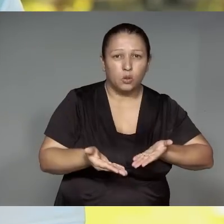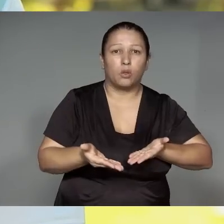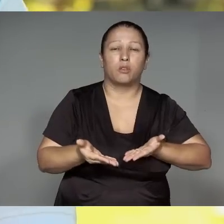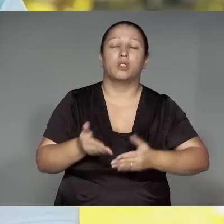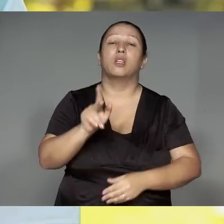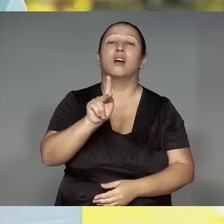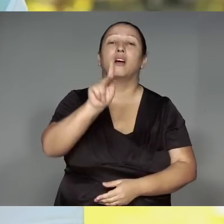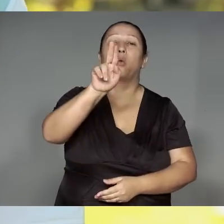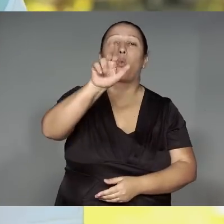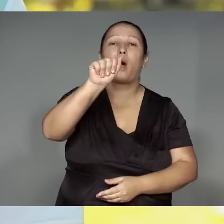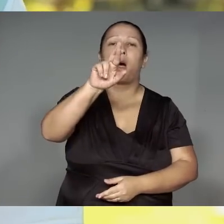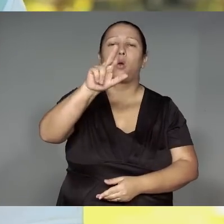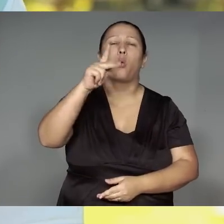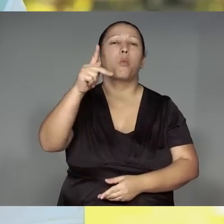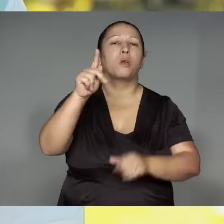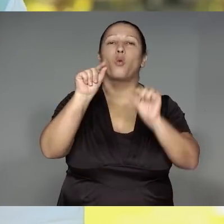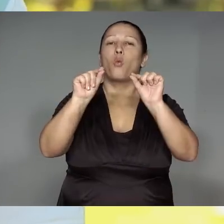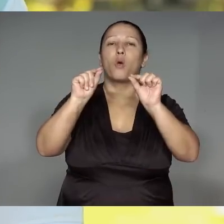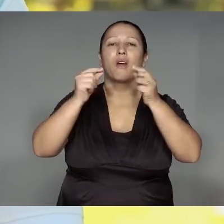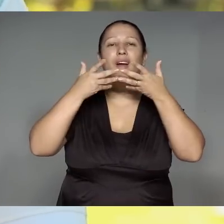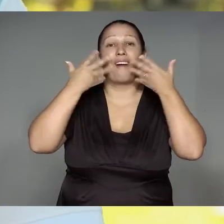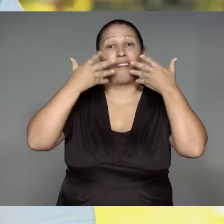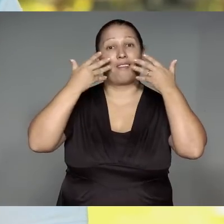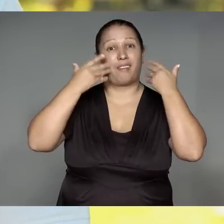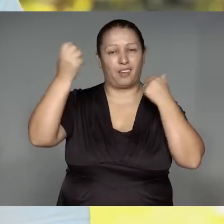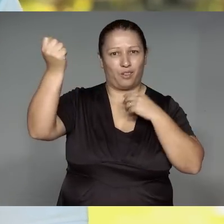Kwarywa ’ang oreupe, kwara rorypawera